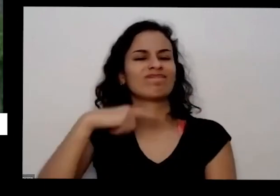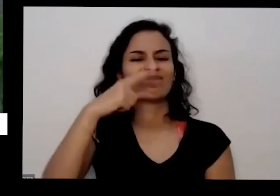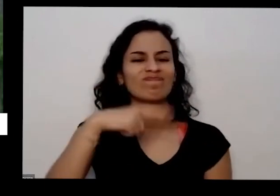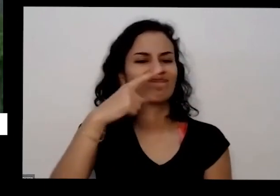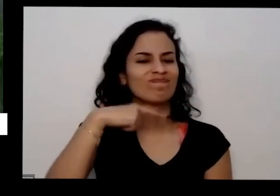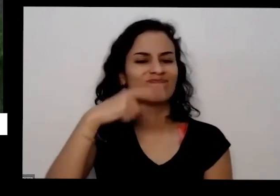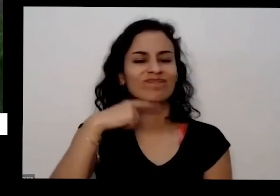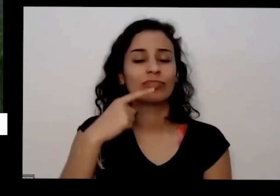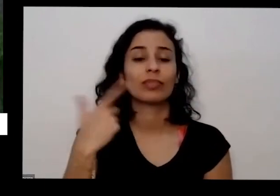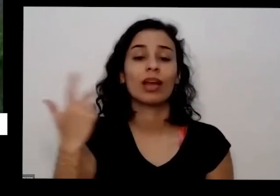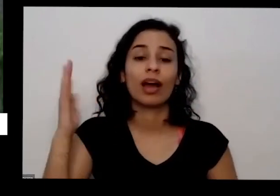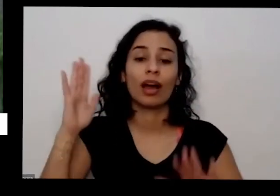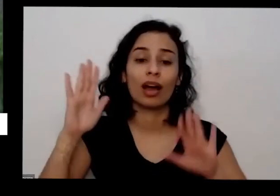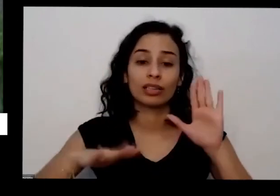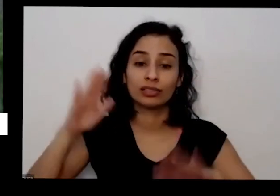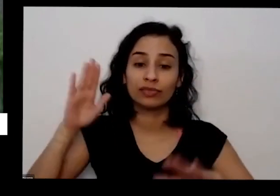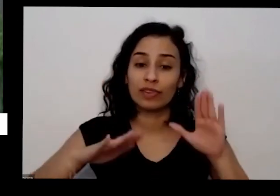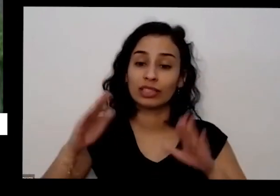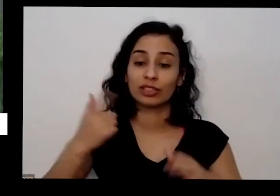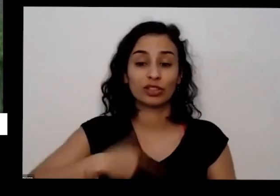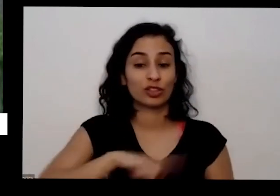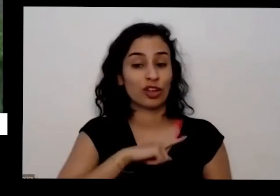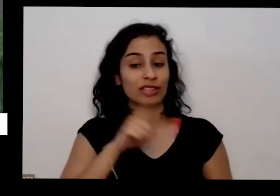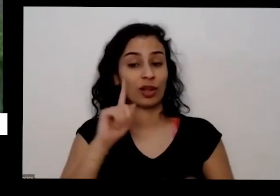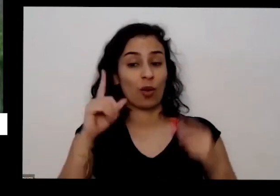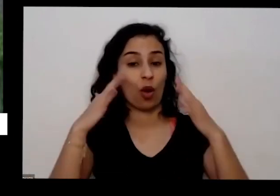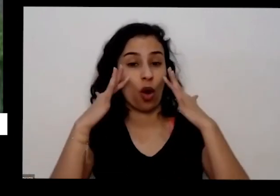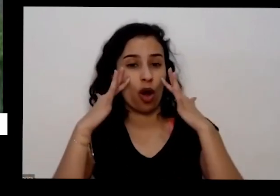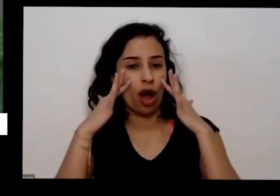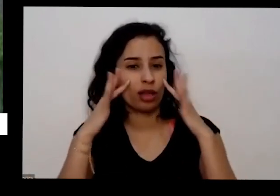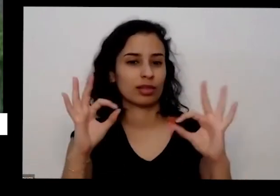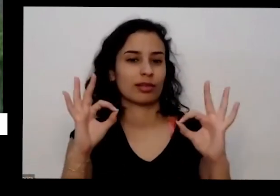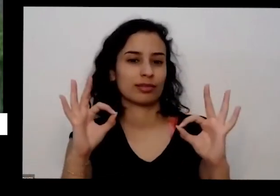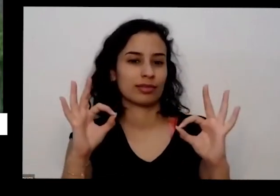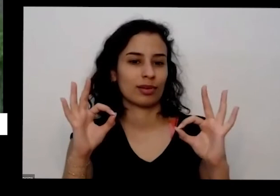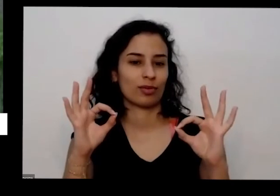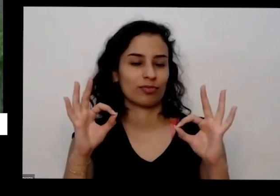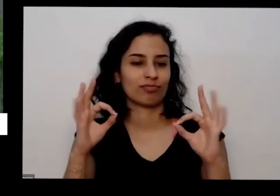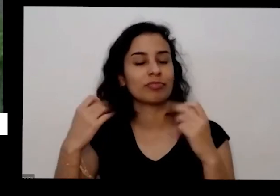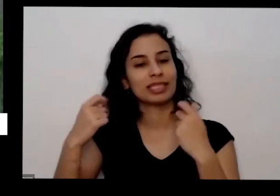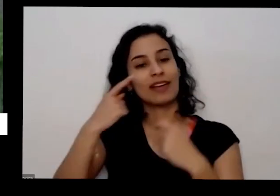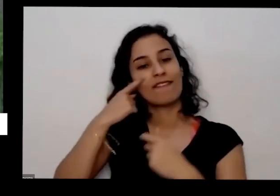não é não observando de repente que tá escrito aqui importante ver o que que tá escrito umas